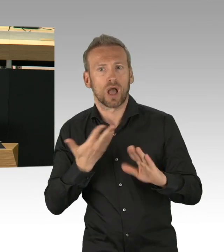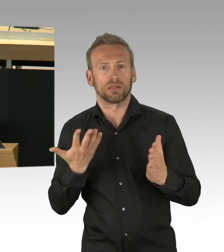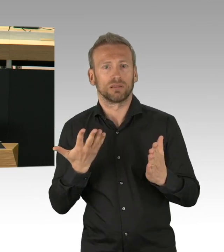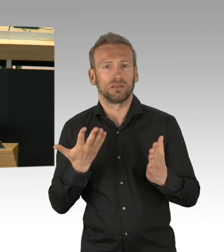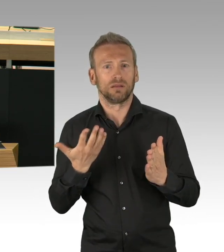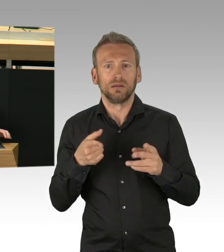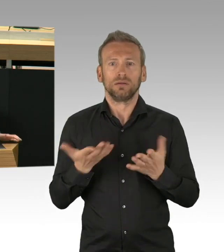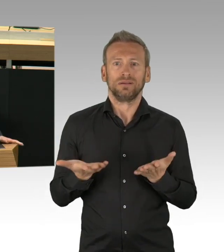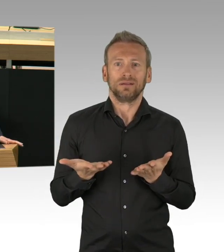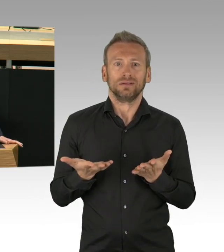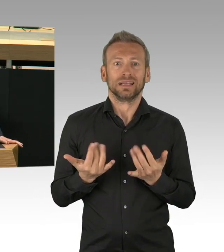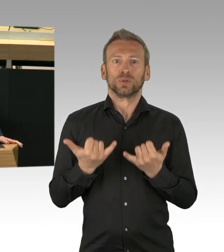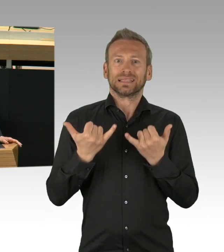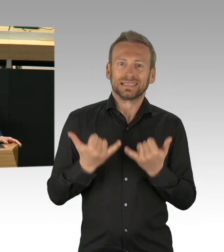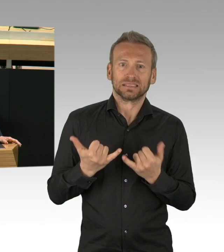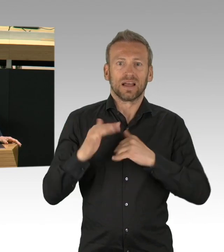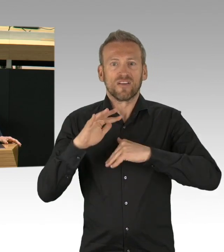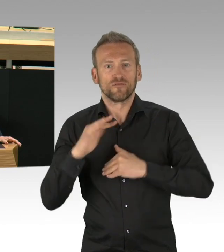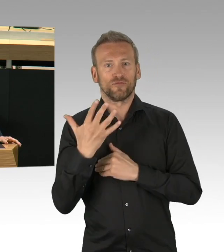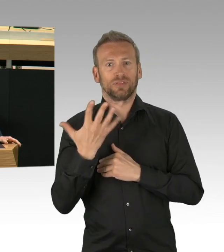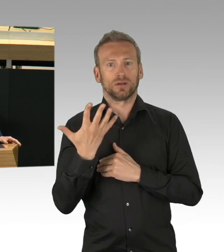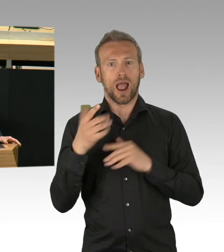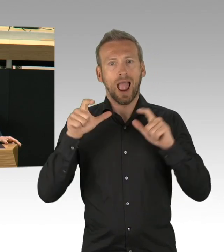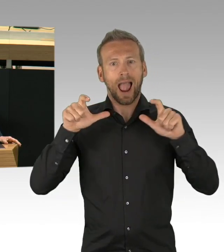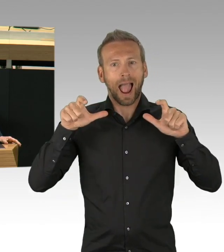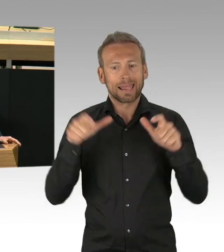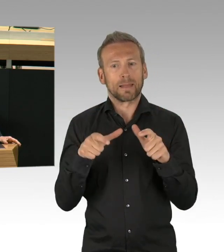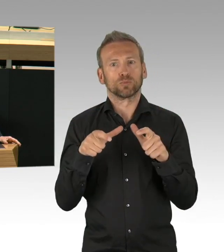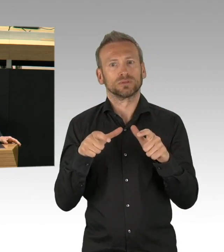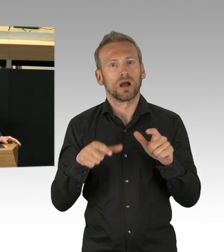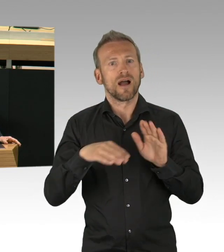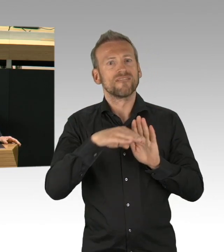daran erinnern vor allem die Masken, die die Menschen nun verstärkt tragen.